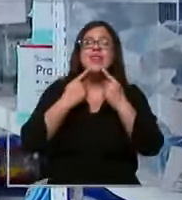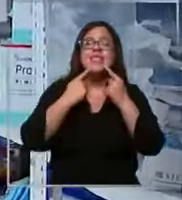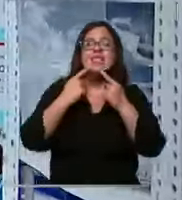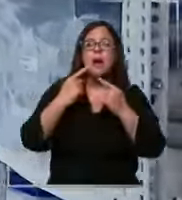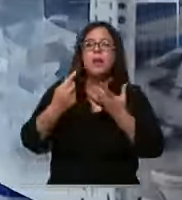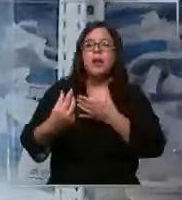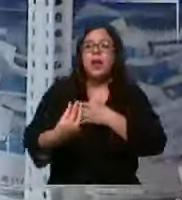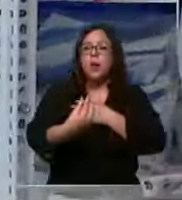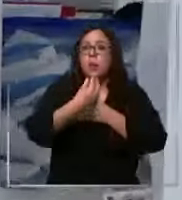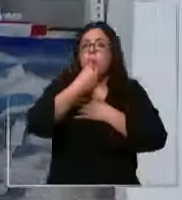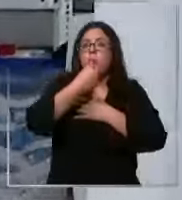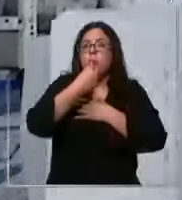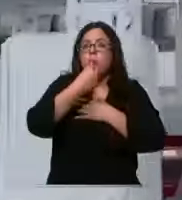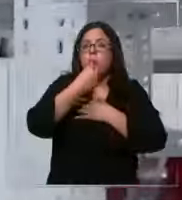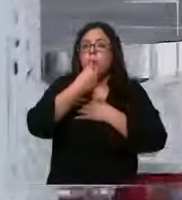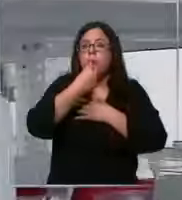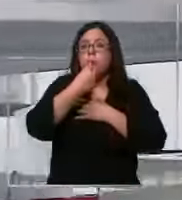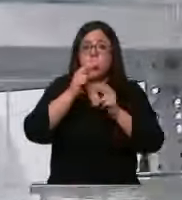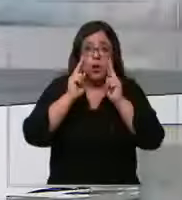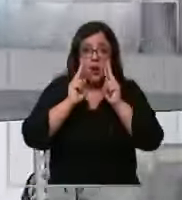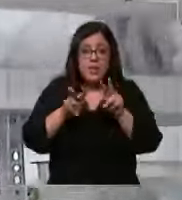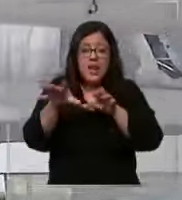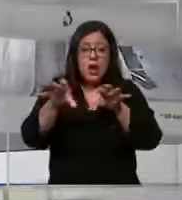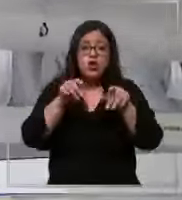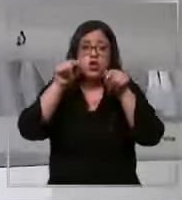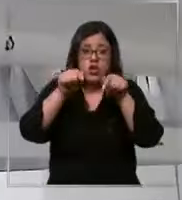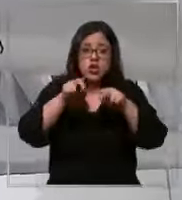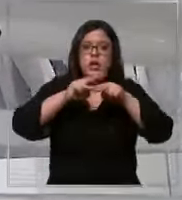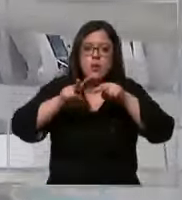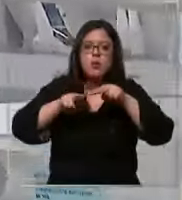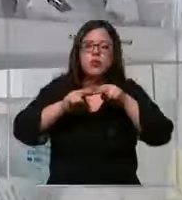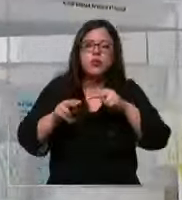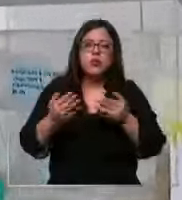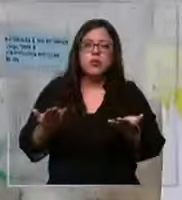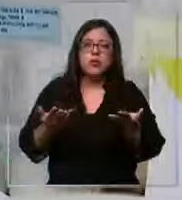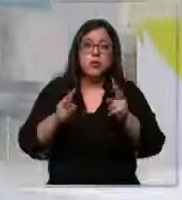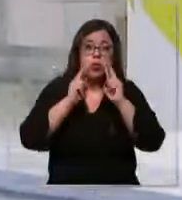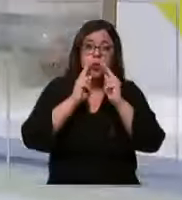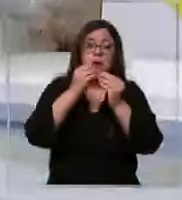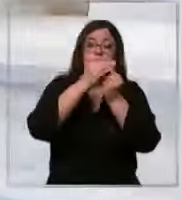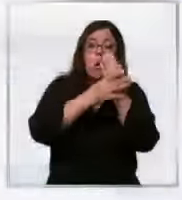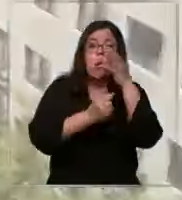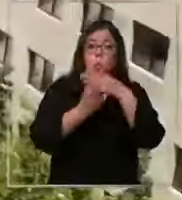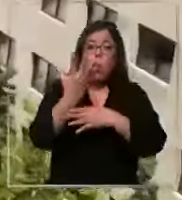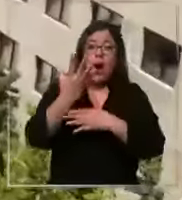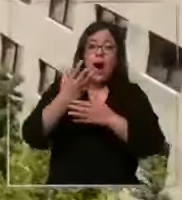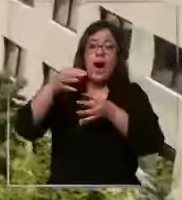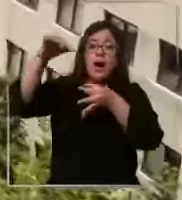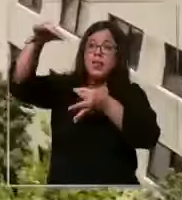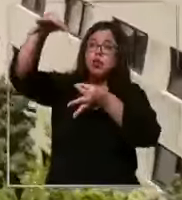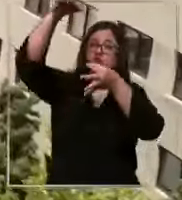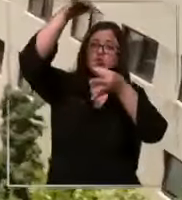de insumos que tenemos Y esto es lo que estamos sistematizando ustedes pueden ver guantes suero